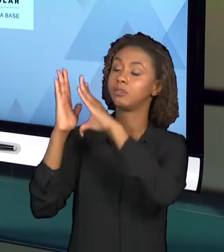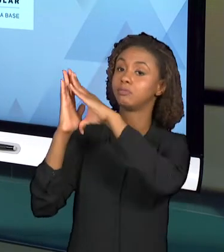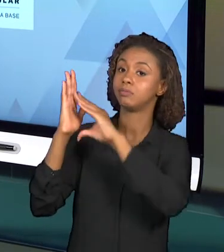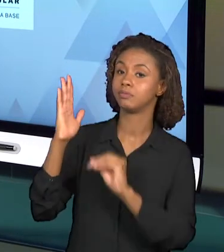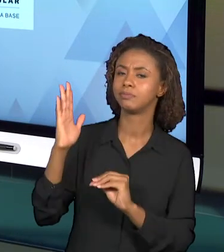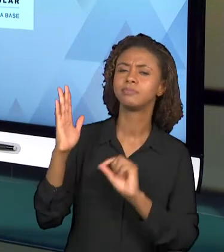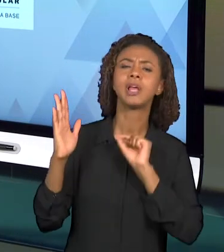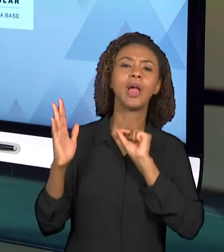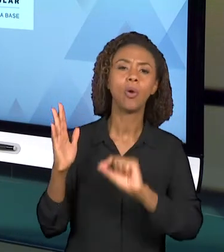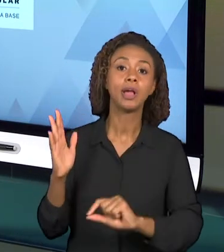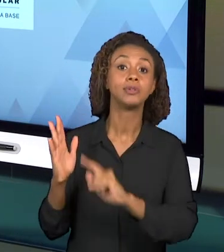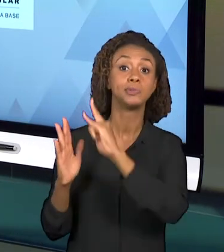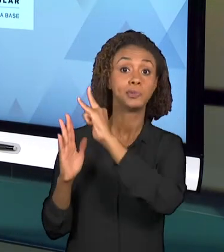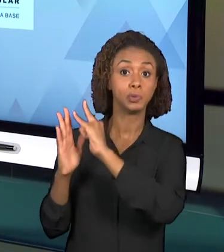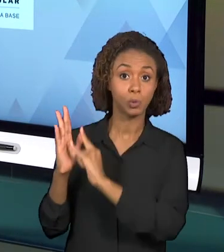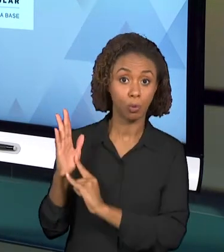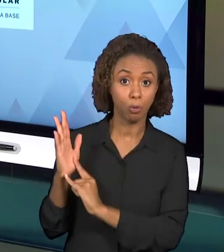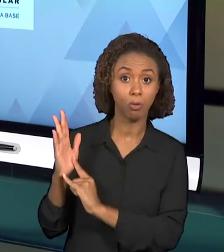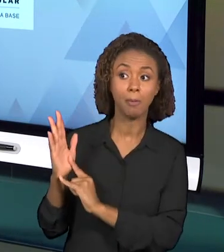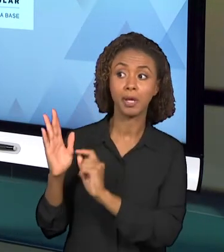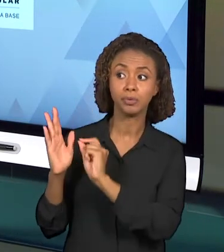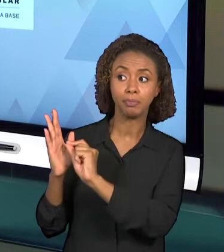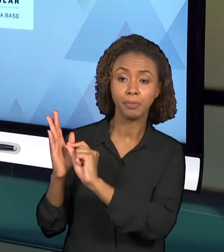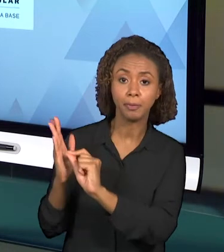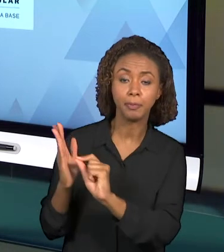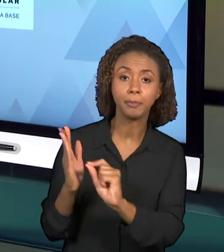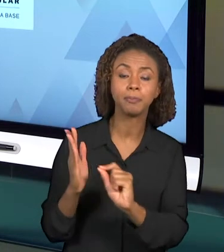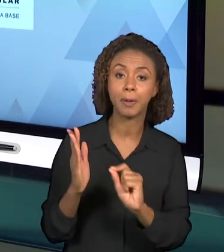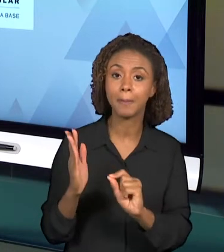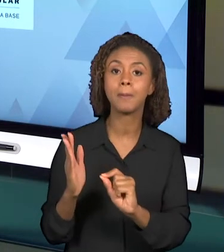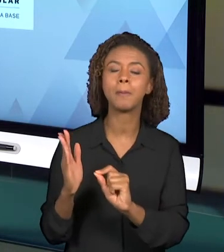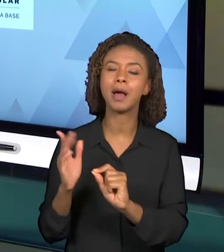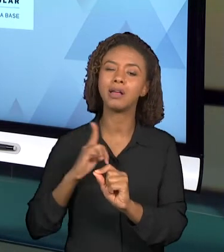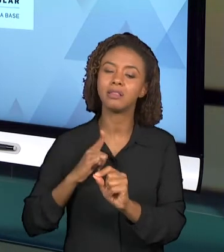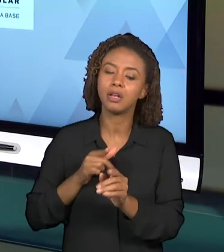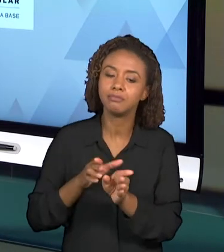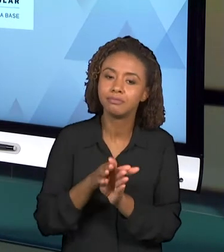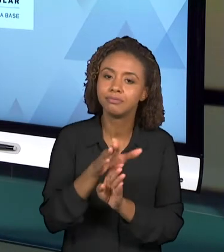PROFESSOR NA SALA DE AULA. E NÓS RECOMENDAMOS